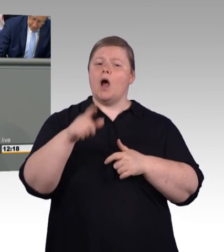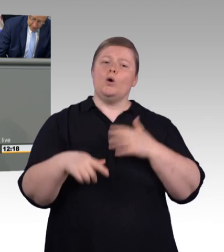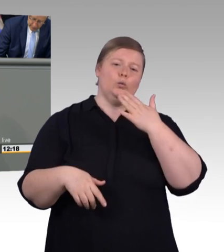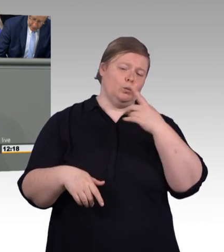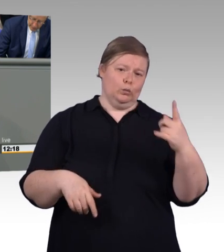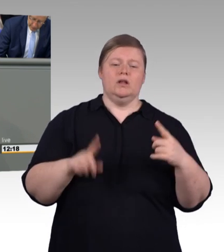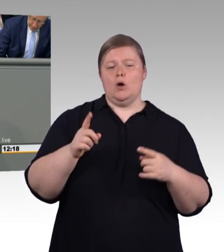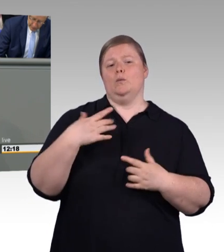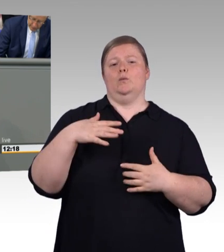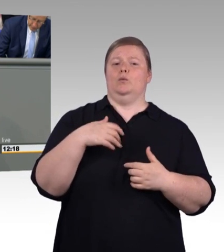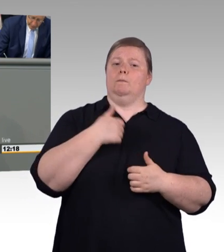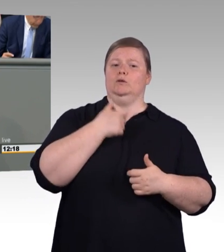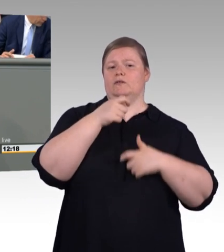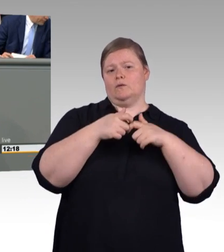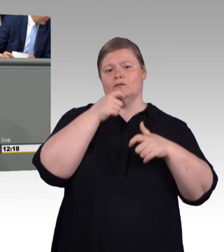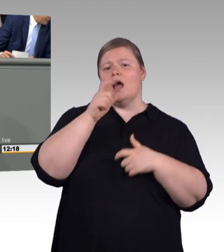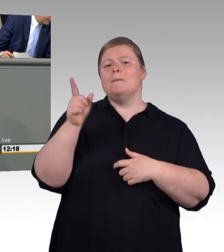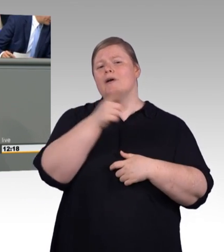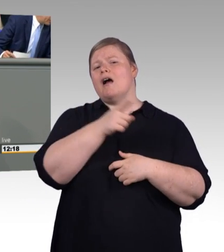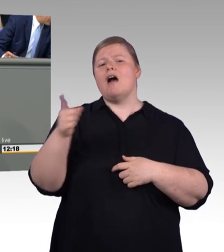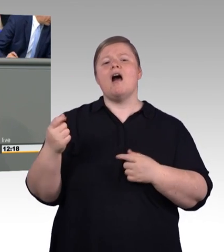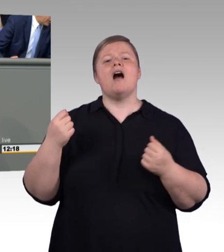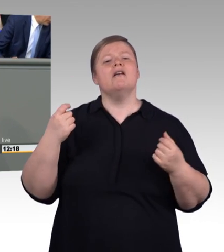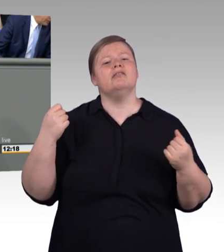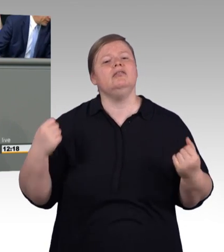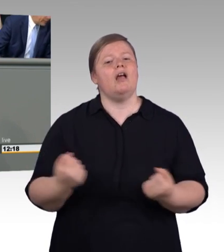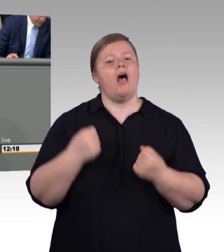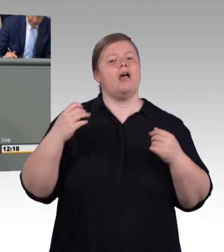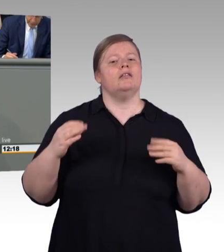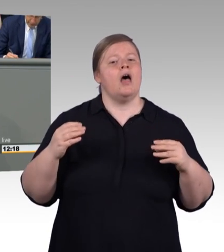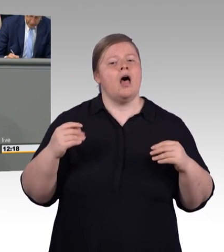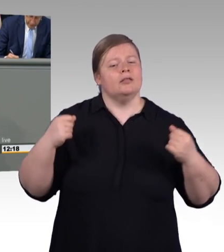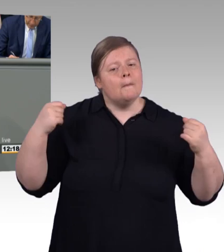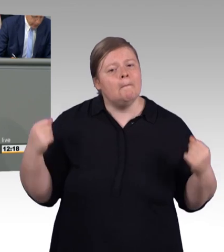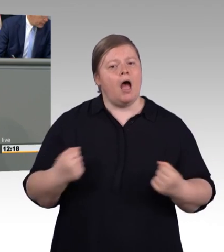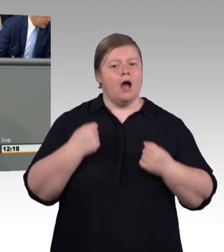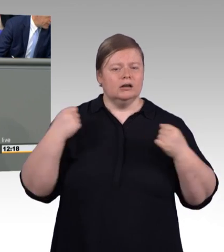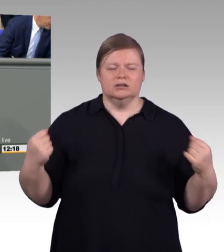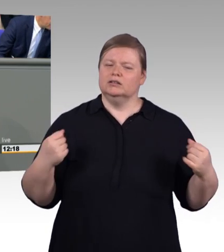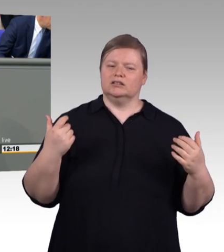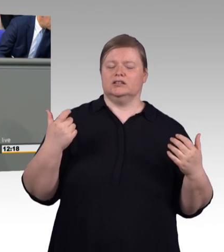Und ich will Ihnen sagen, als wir sondiert haben, da waren wir noch nicht mal in den Koalitionsverhandlungen, da hatten wir nach der Sondierung schon die Mindestausbildungsvergütung